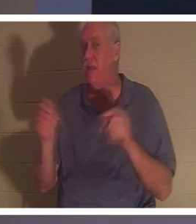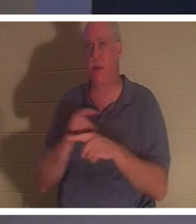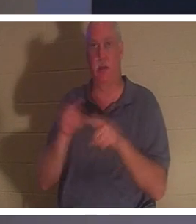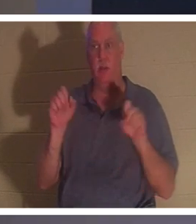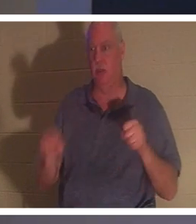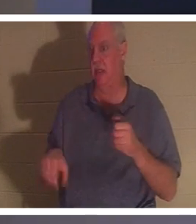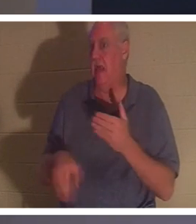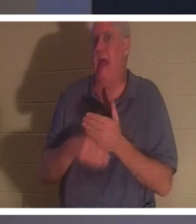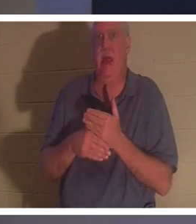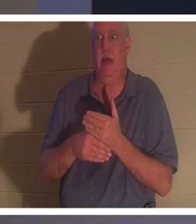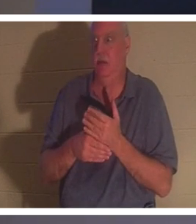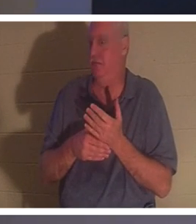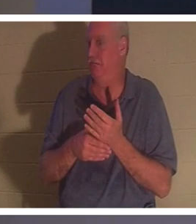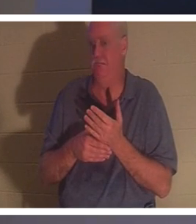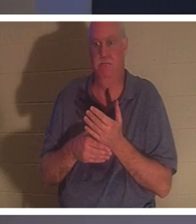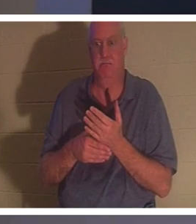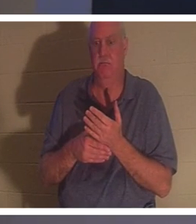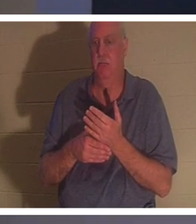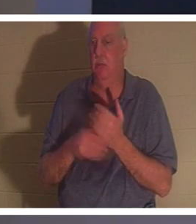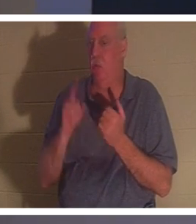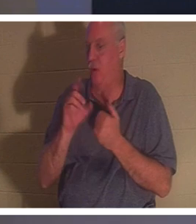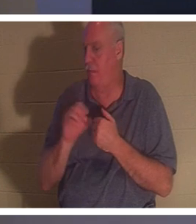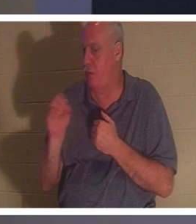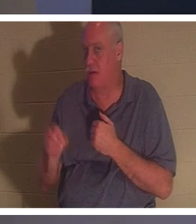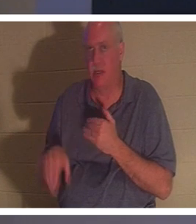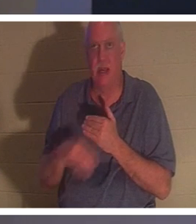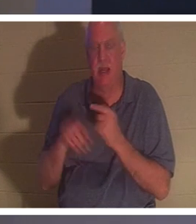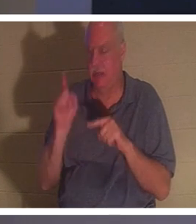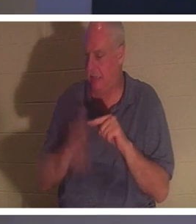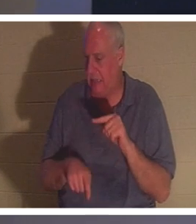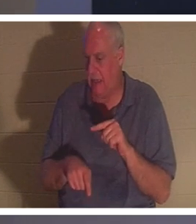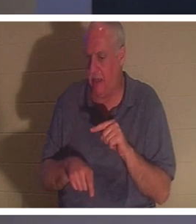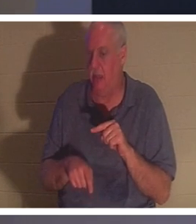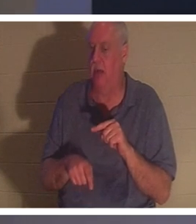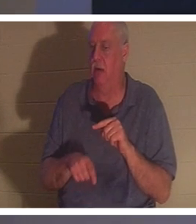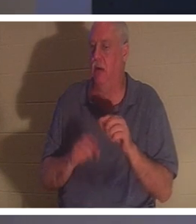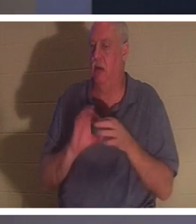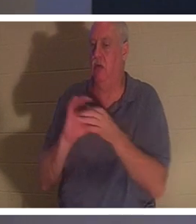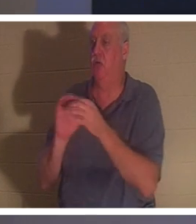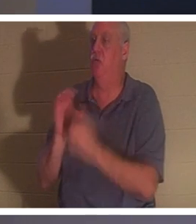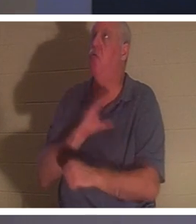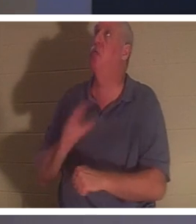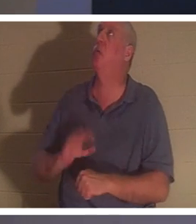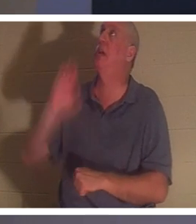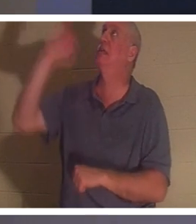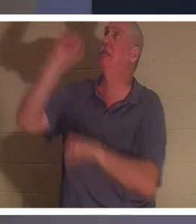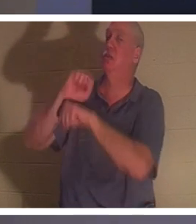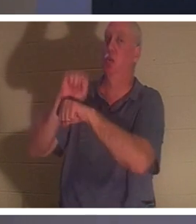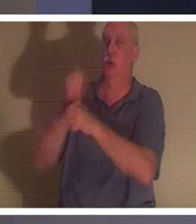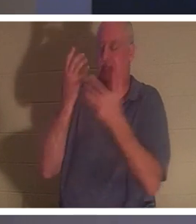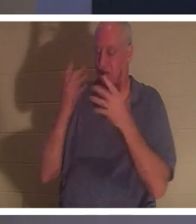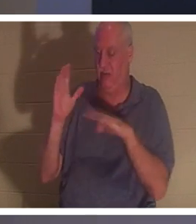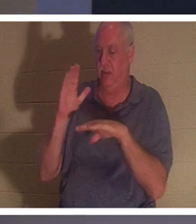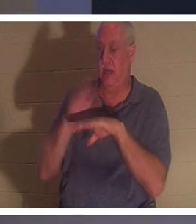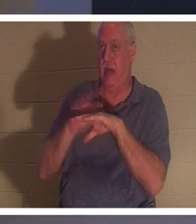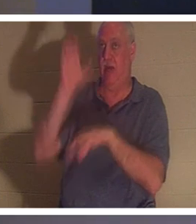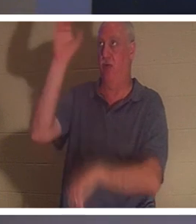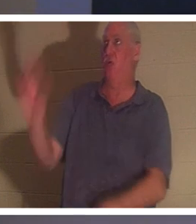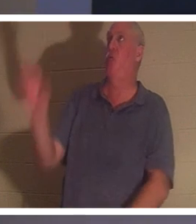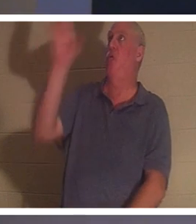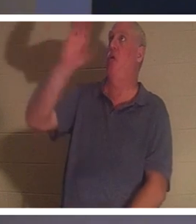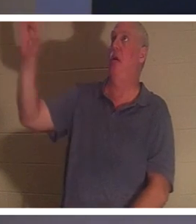。キリストが十字架で完成された働きに、あなたが付け加えられるものは1％もありません。彼は文字通り